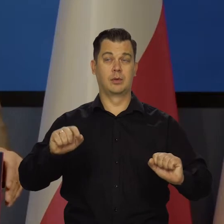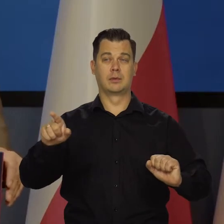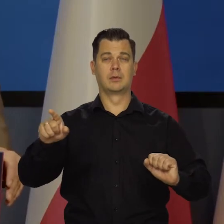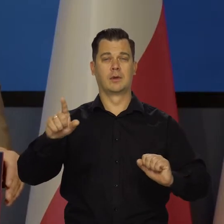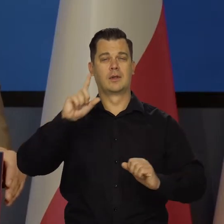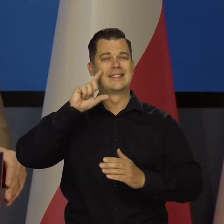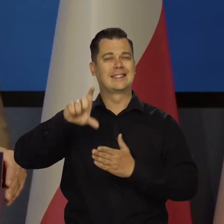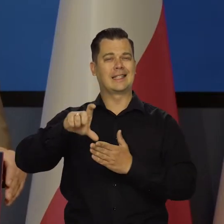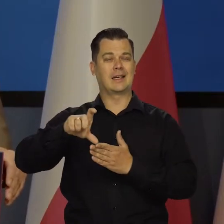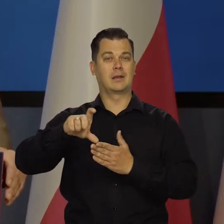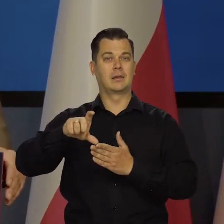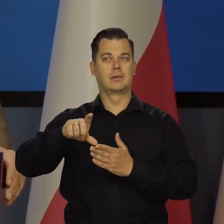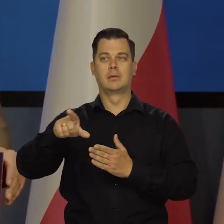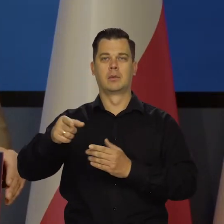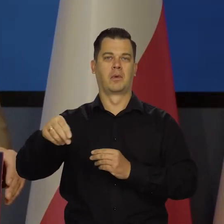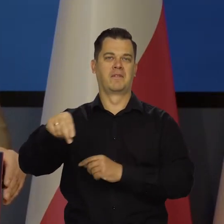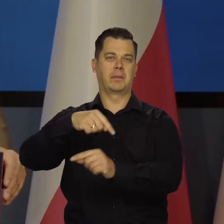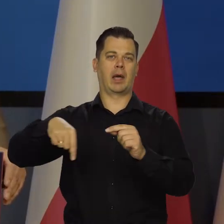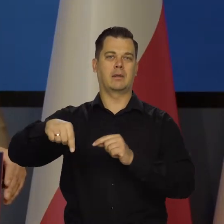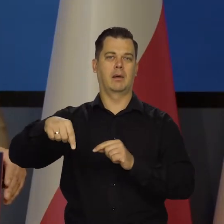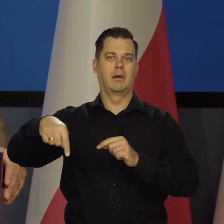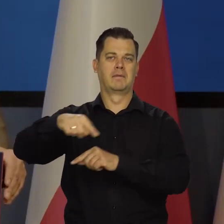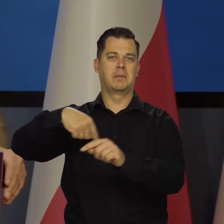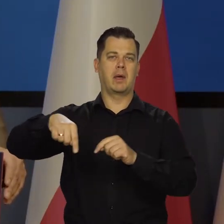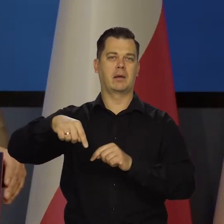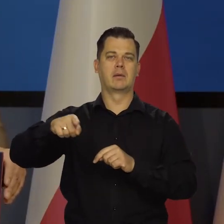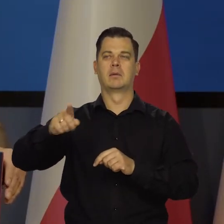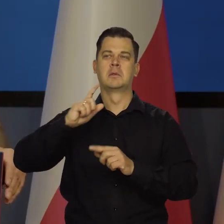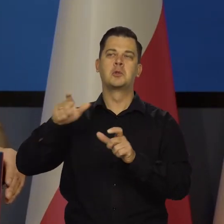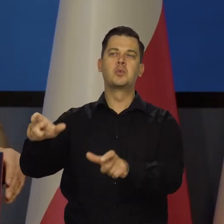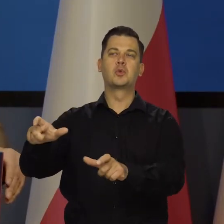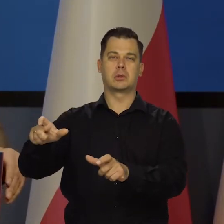tylko ich bez przerwy wymieniano, naciskano politycznie, mówiono, co mają robić.